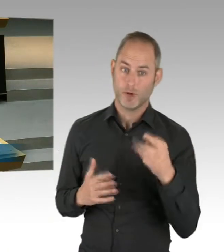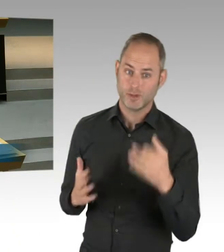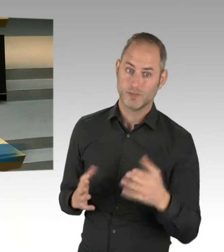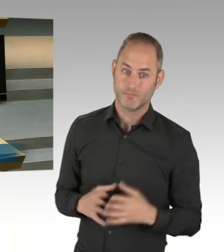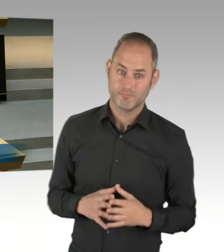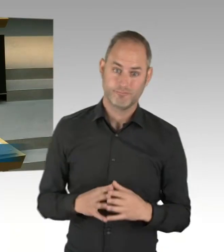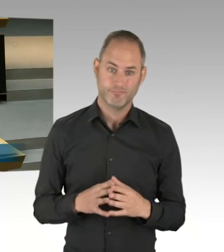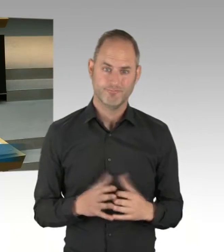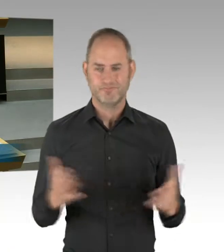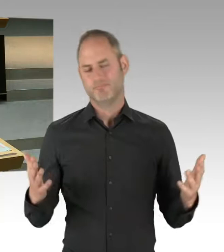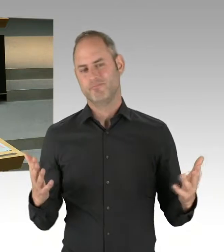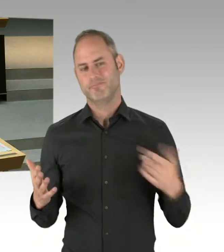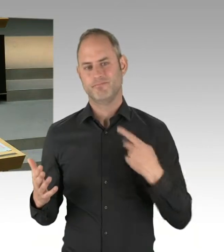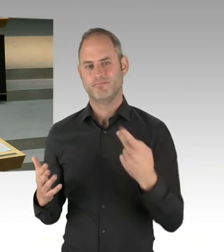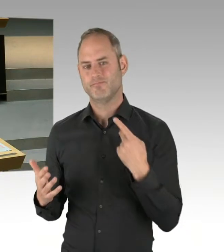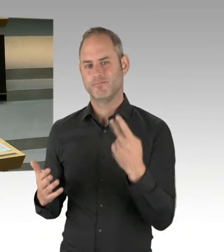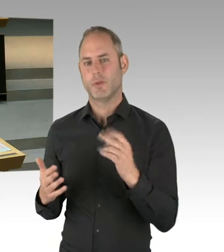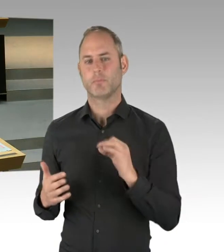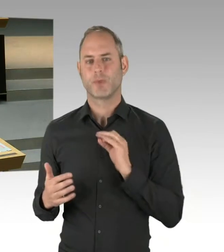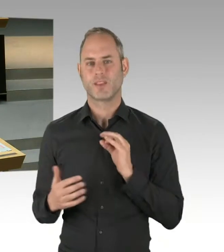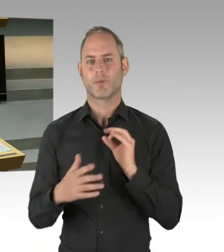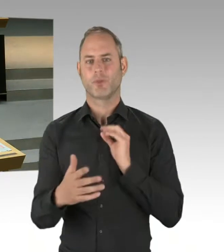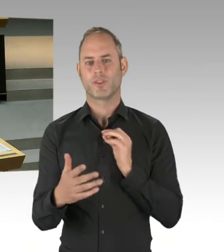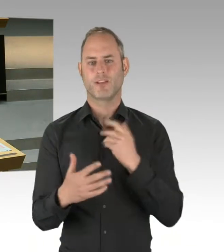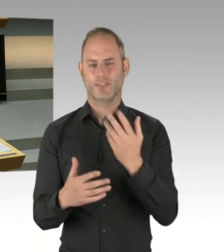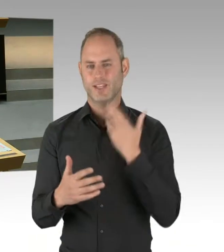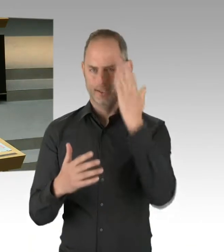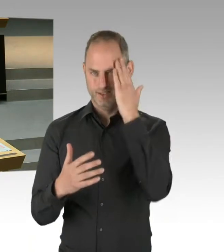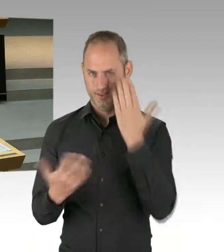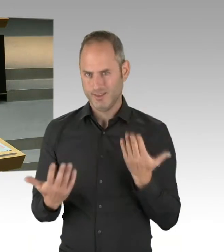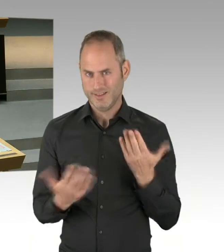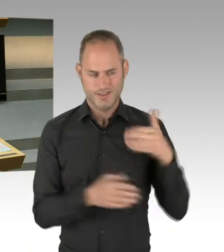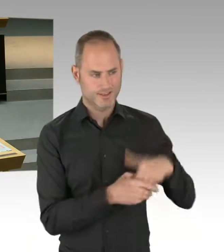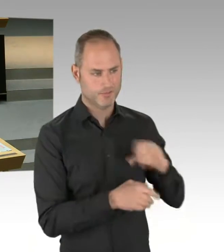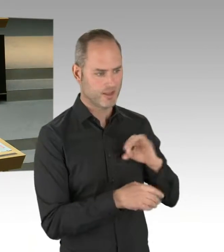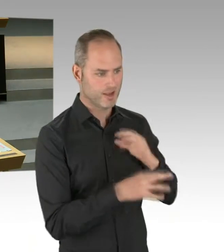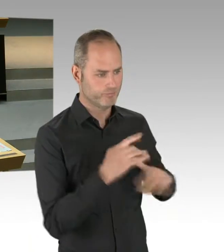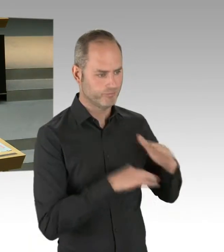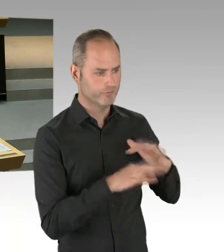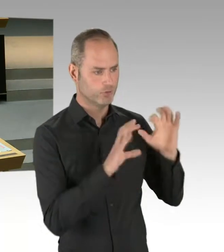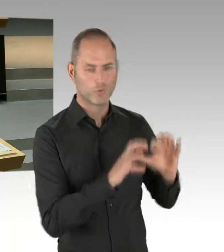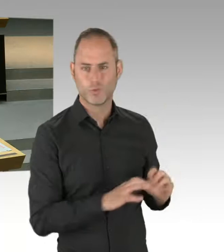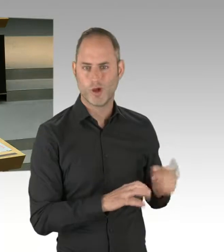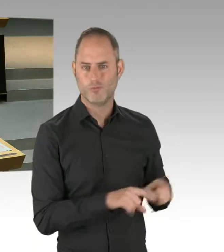die nicht auch starke Bezirksorganisationen hat. Zumindest bei der SPD, bei der CDU, bei den Grünen ist das so.